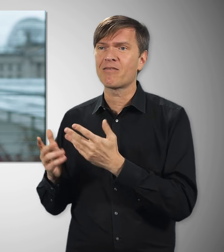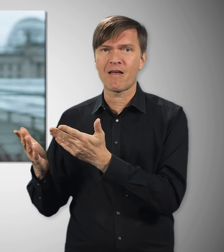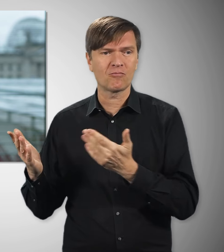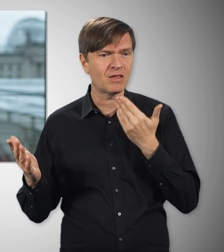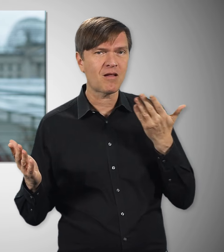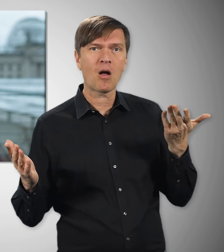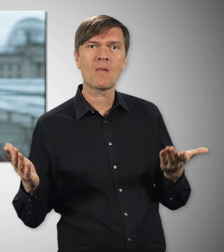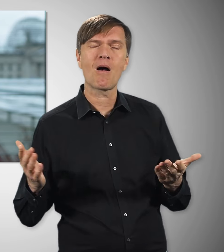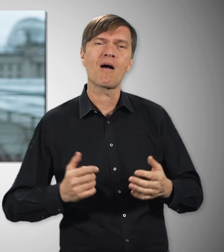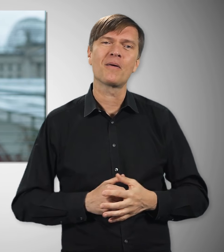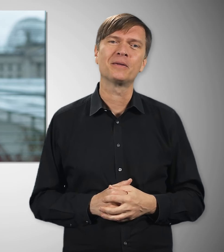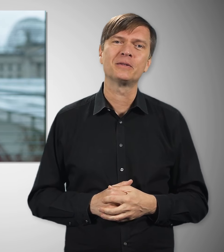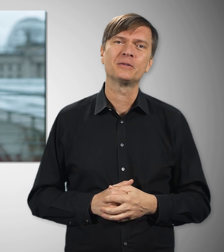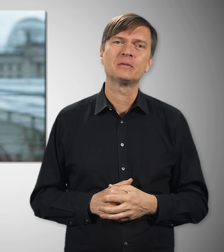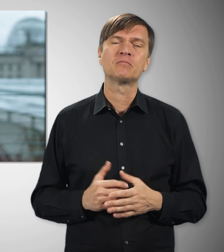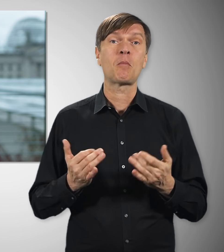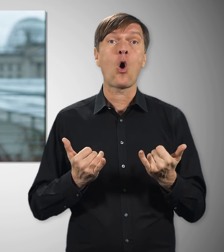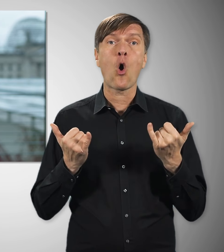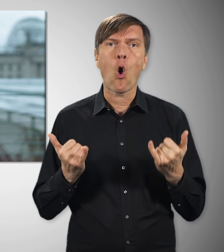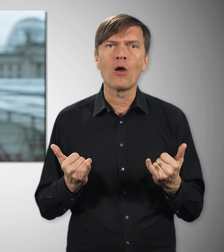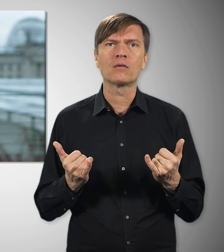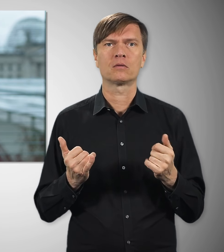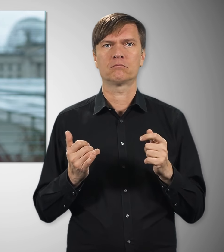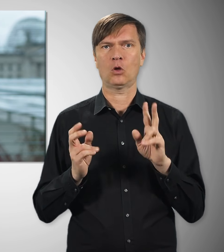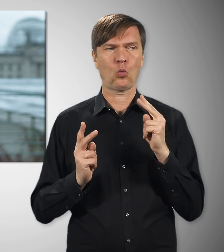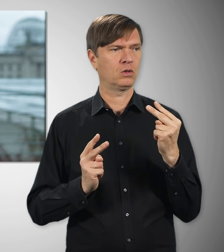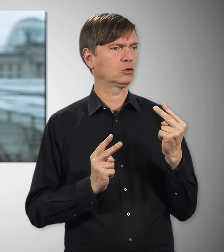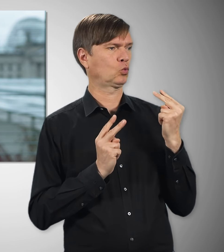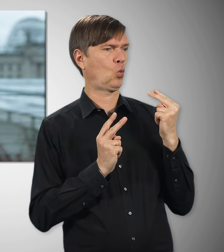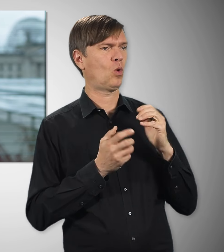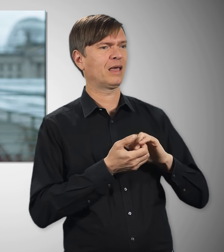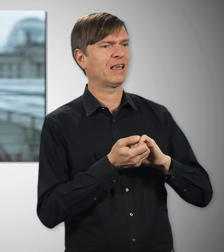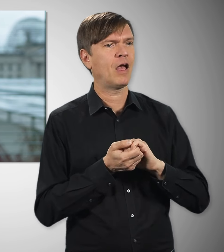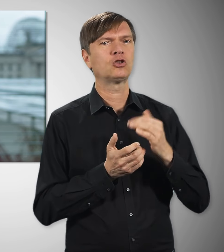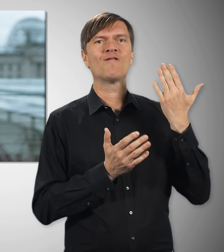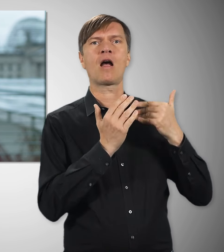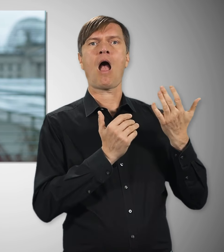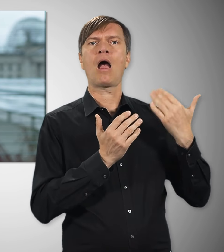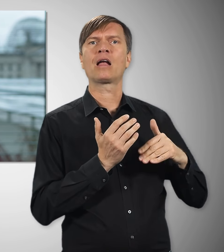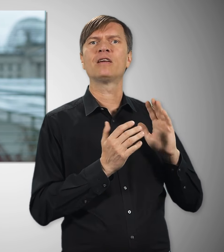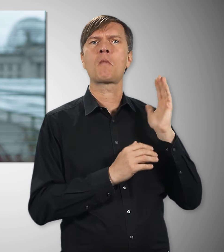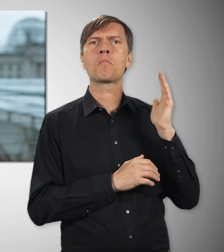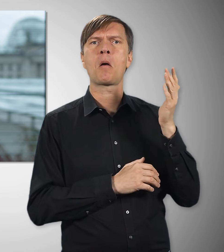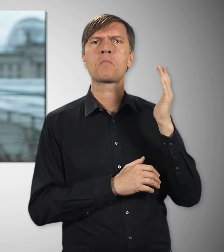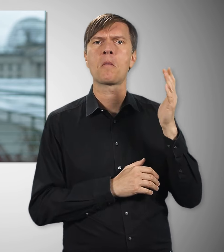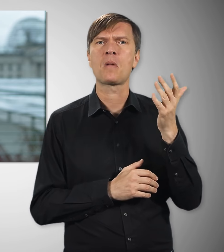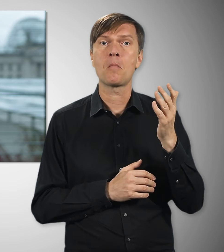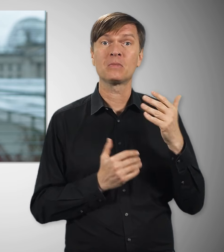und Rentnern in Deutschland. Es geht heute aber nicht nur darum, was Gewerkschaften in der Vergangenheit alles erreicht haben für unser Land